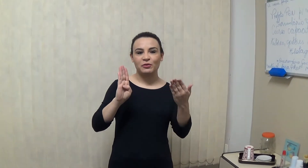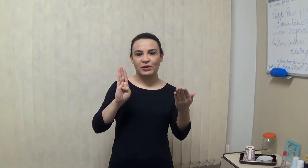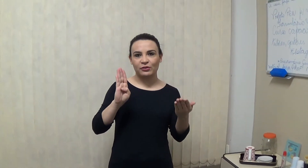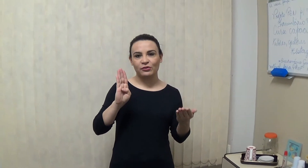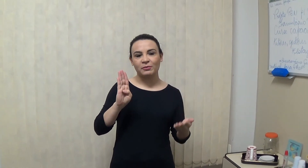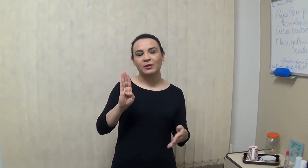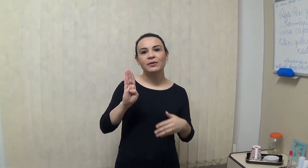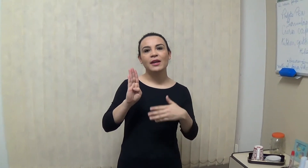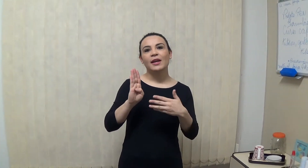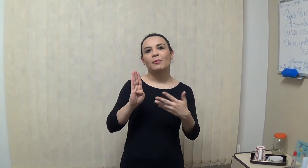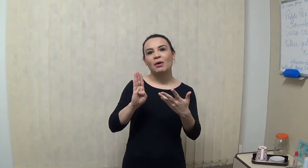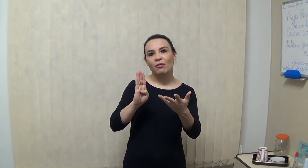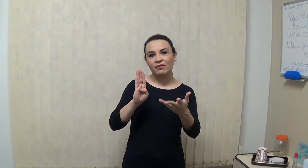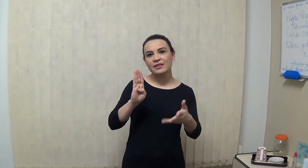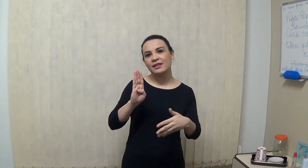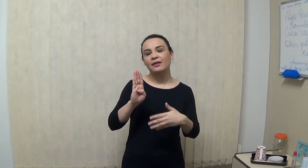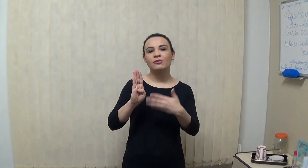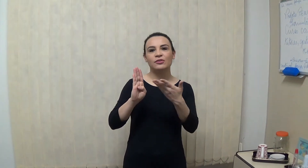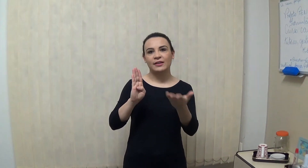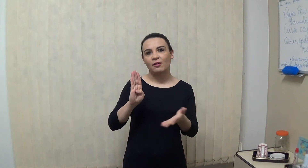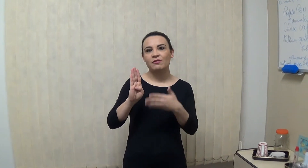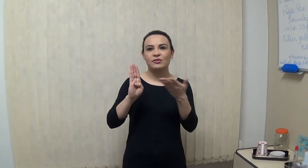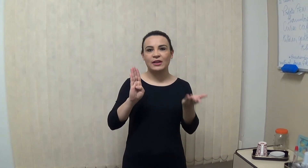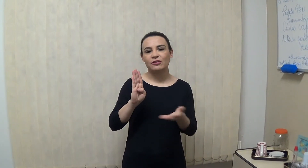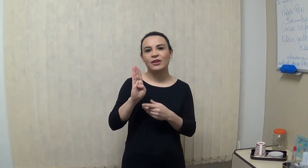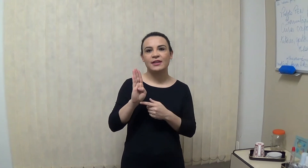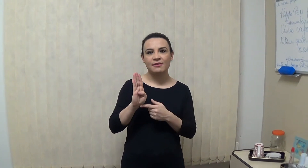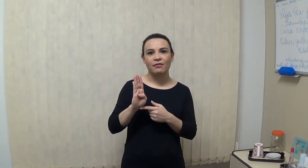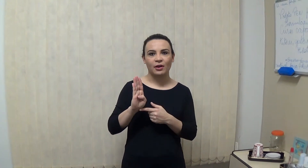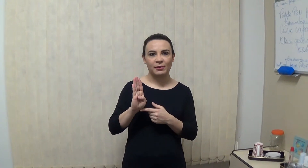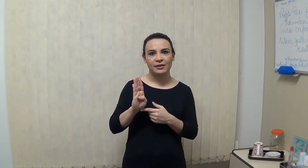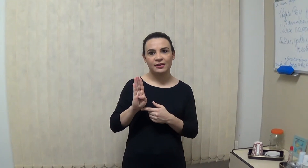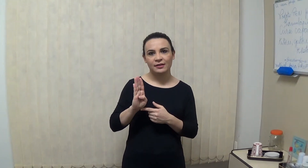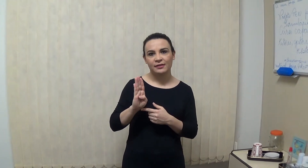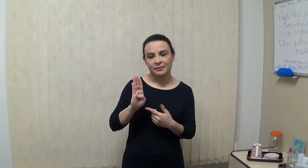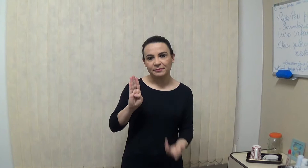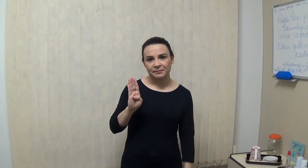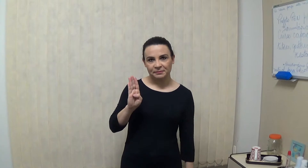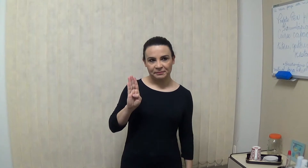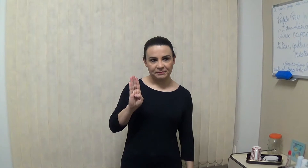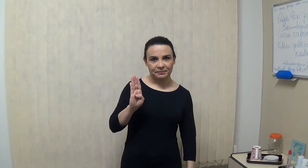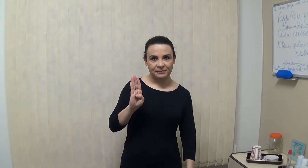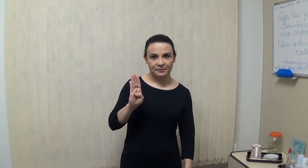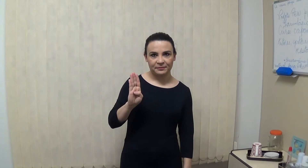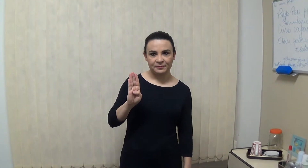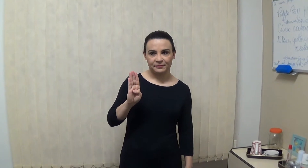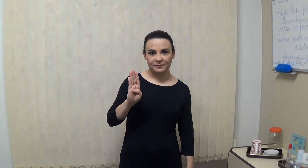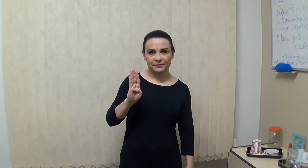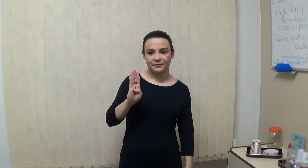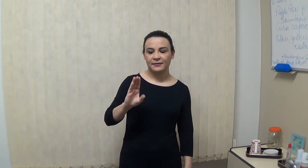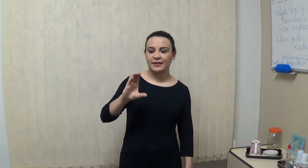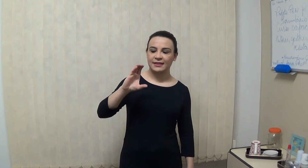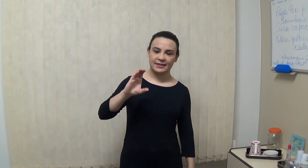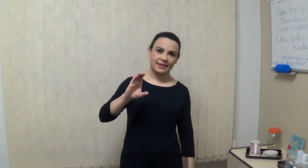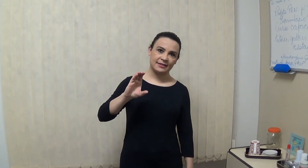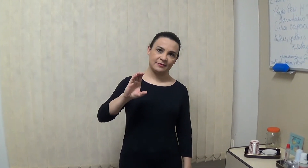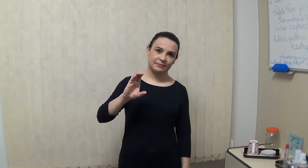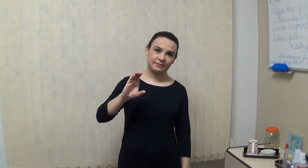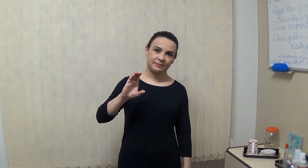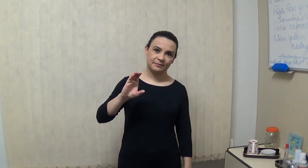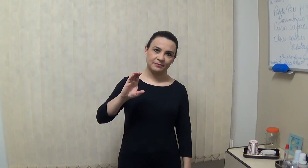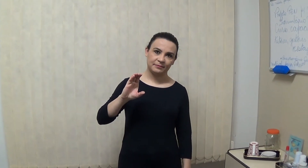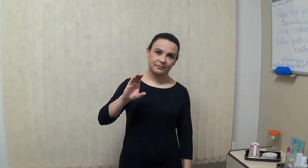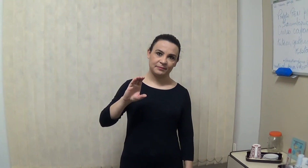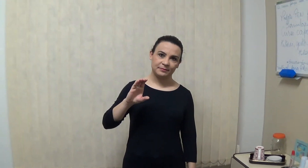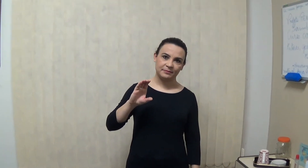e a letra C? é assim